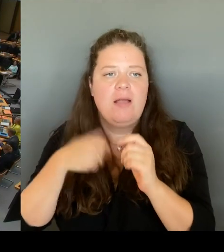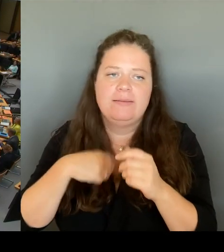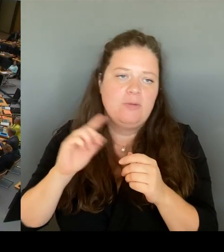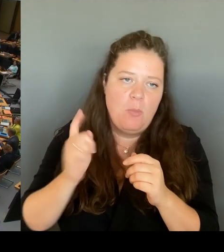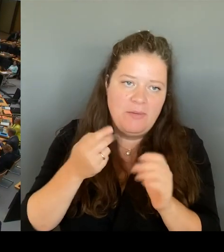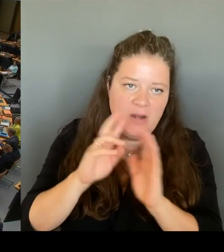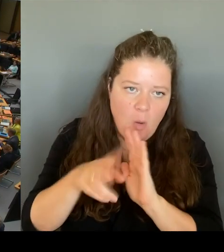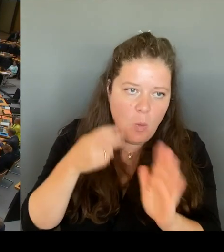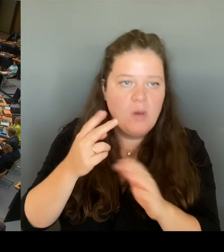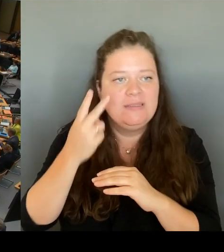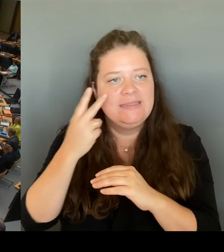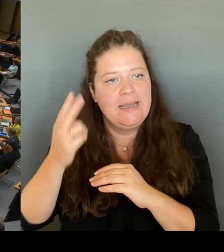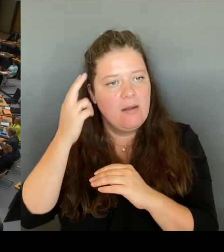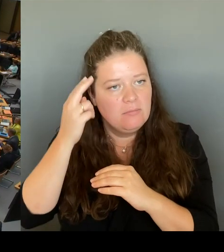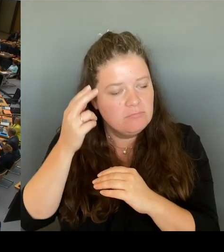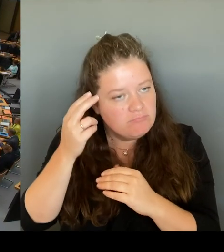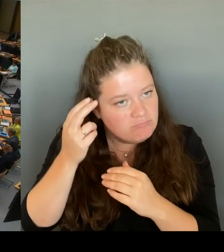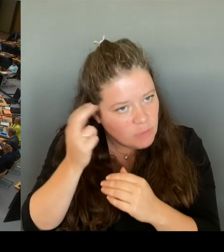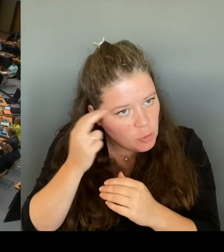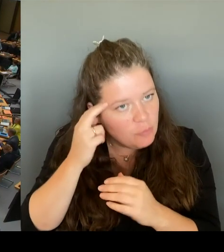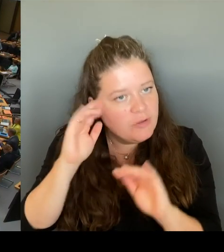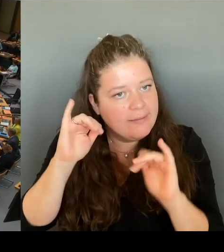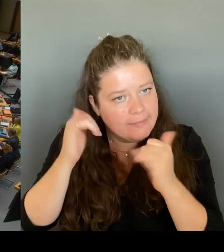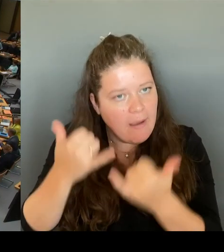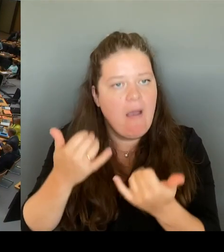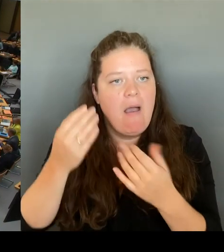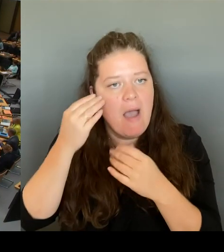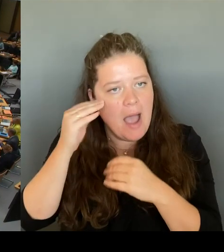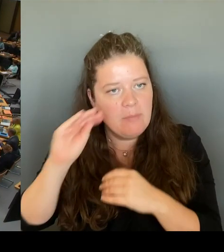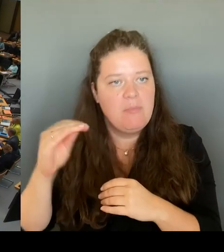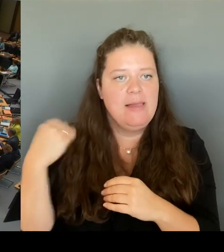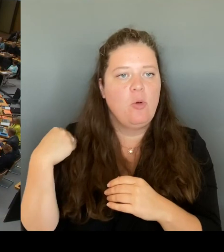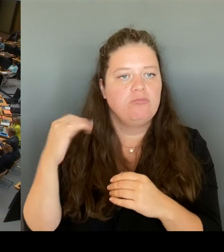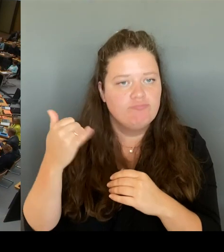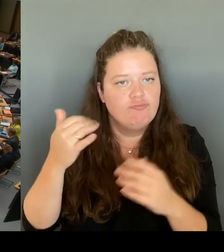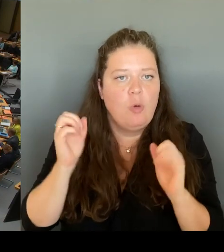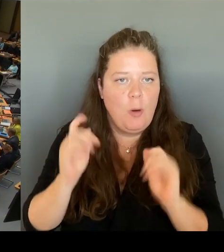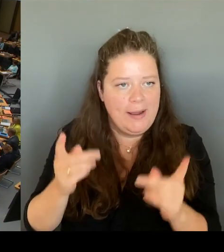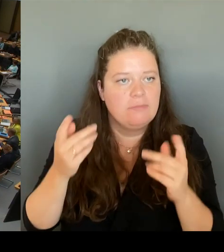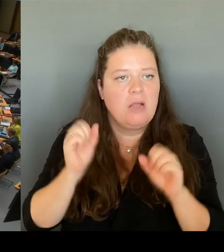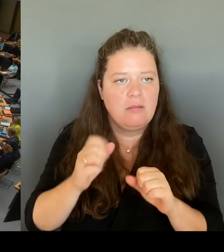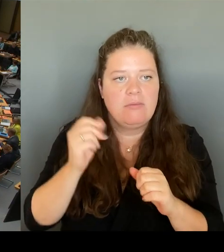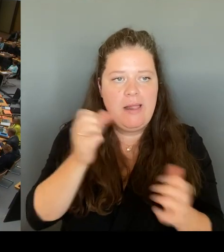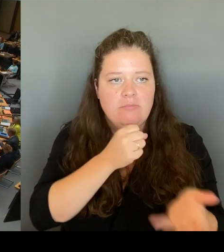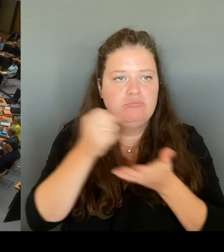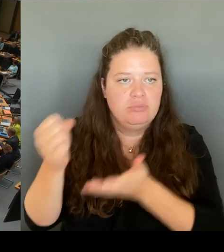(Rednerwechsel) Ja, die damalige Vizepräsidentin des Bundesverfassungsschutz und heutige Justizsenator Badenberg